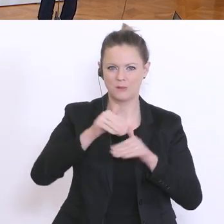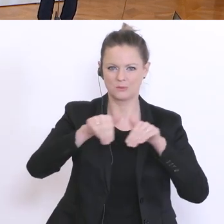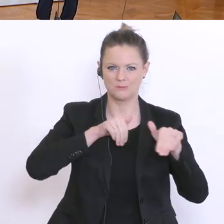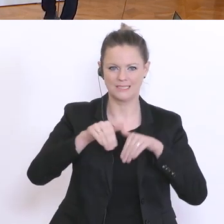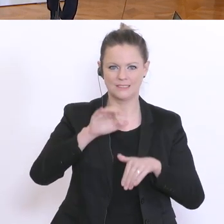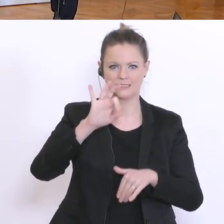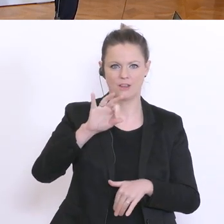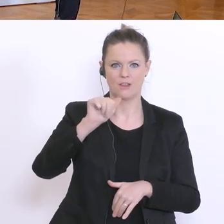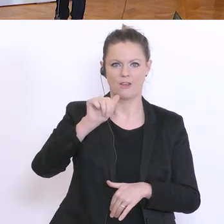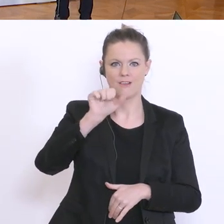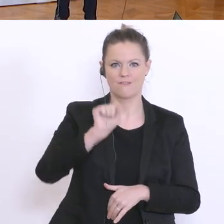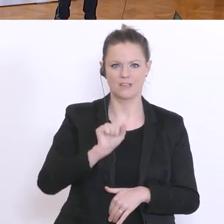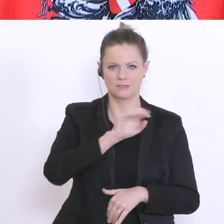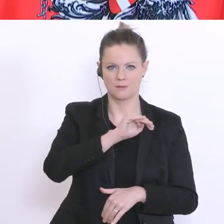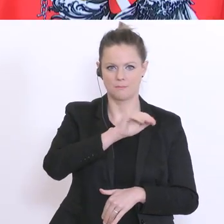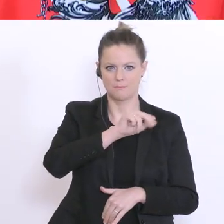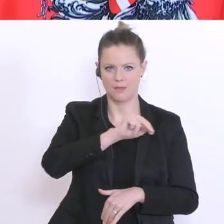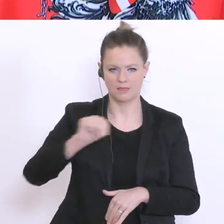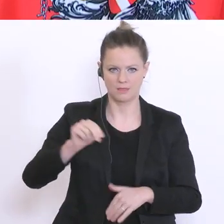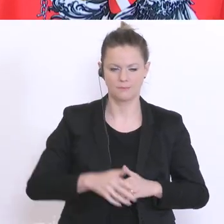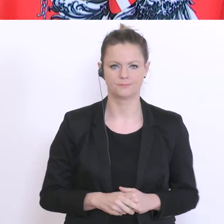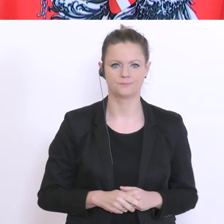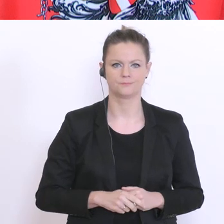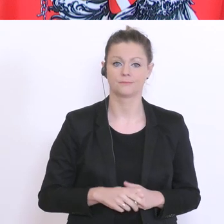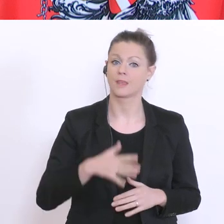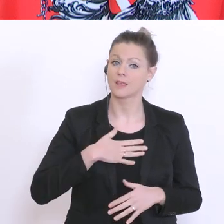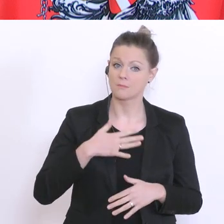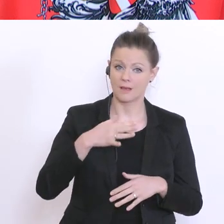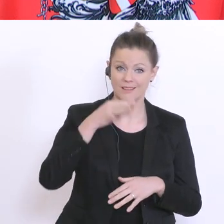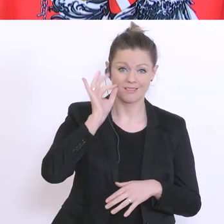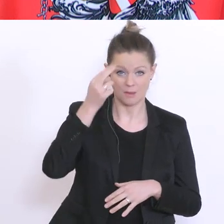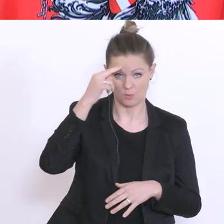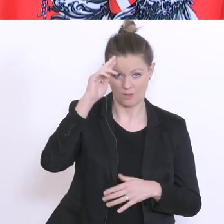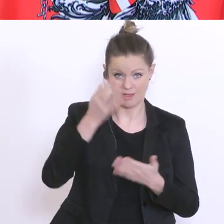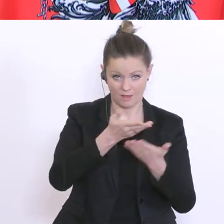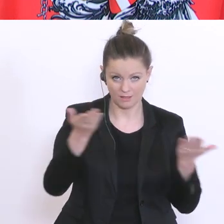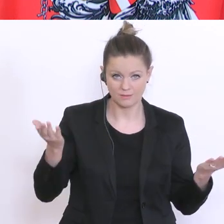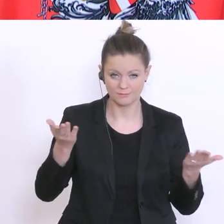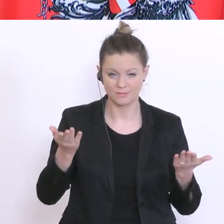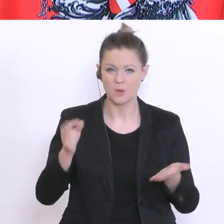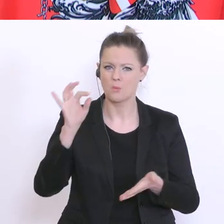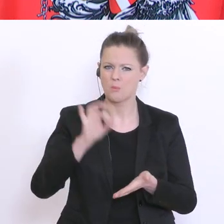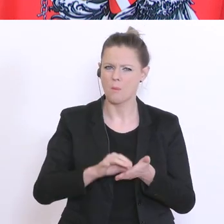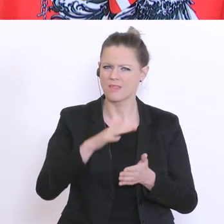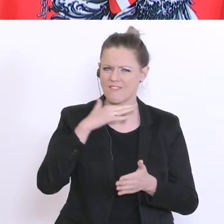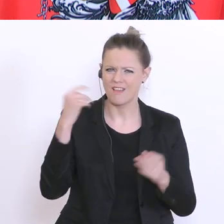Ja, meine sehr geehrten Damen und Herren, ich bekomme derzeit viele Mail`s. Die Inhalte dieser